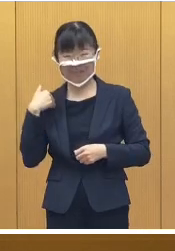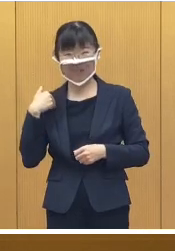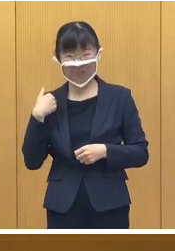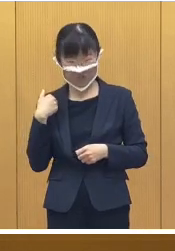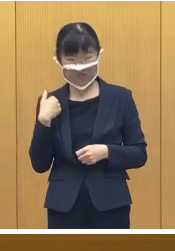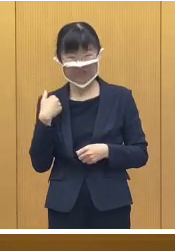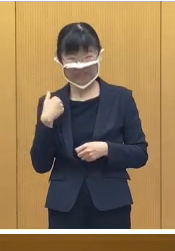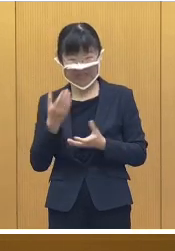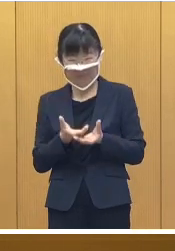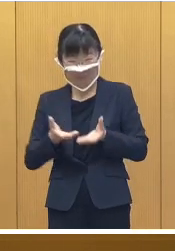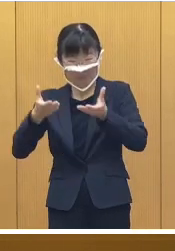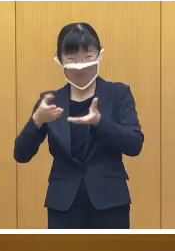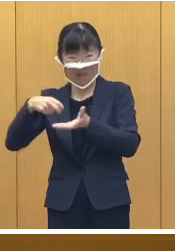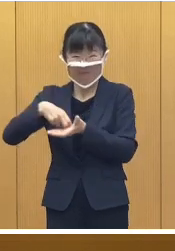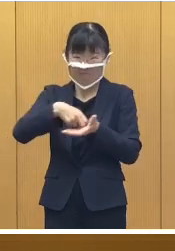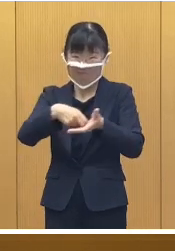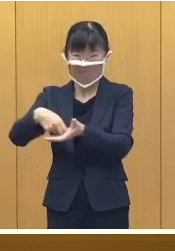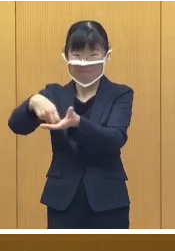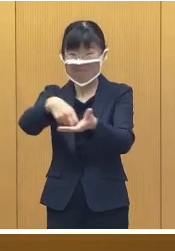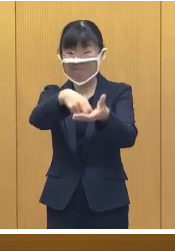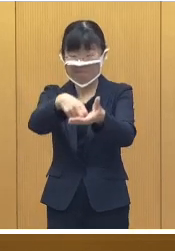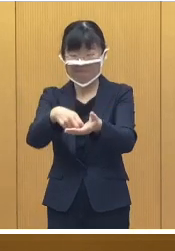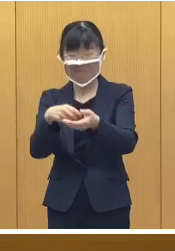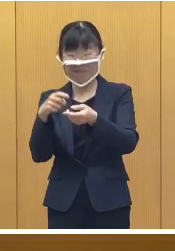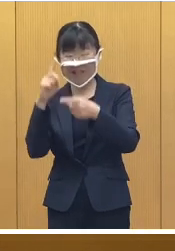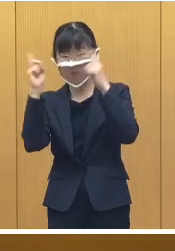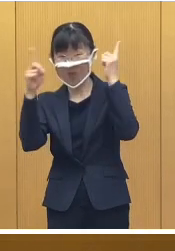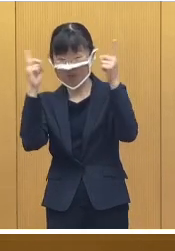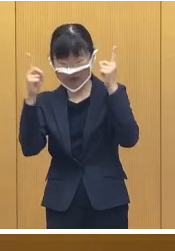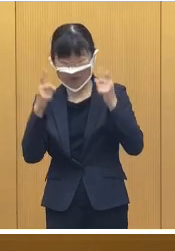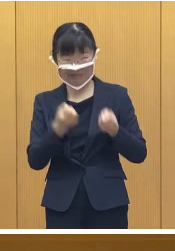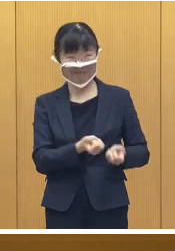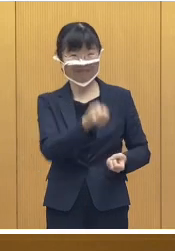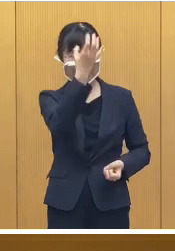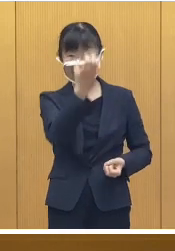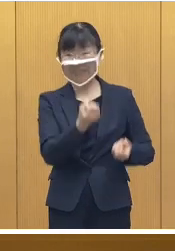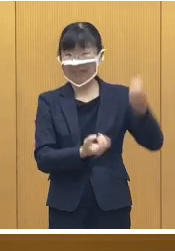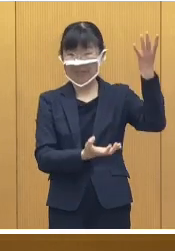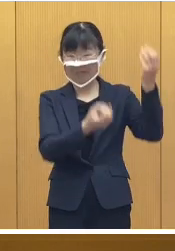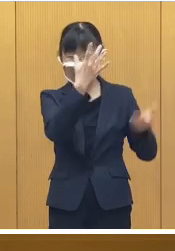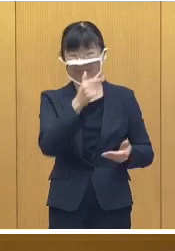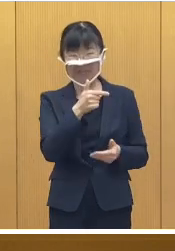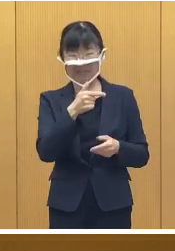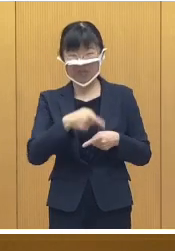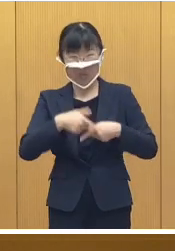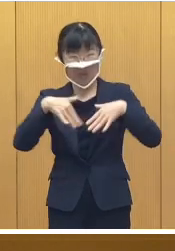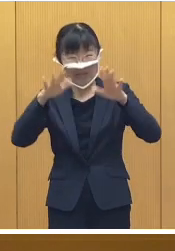スノーラフティングなどの アトラクションのほか 花火、それから、十勝のグルメが味わえる